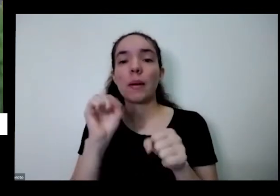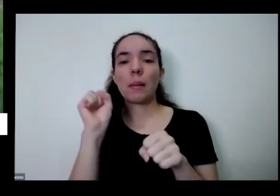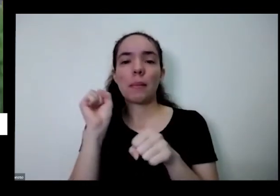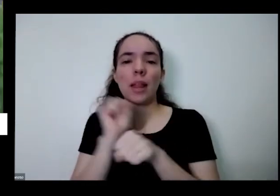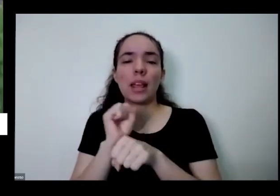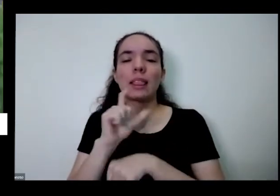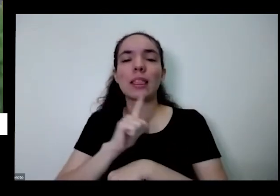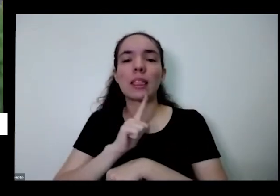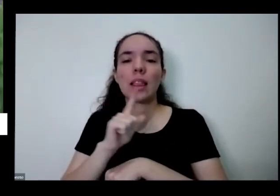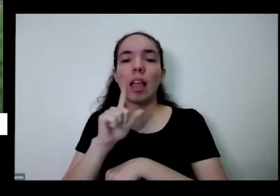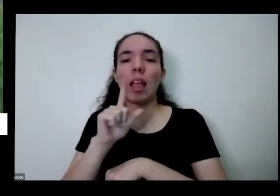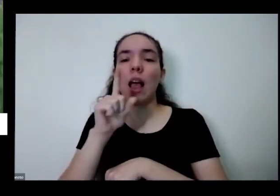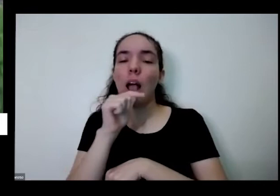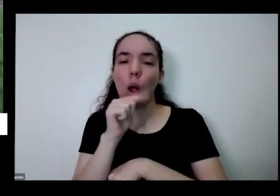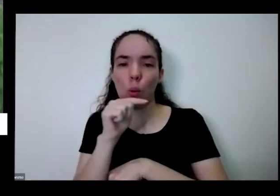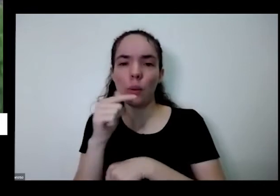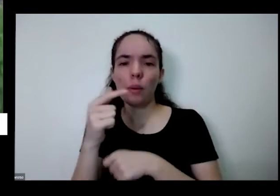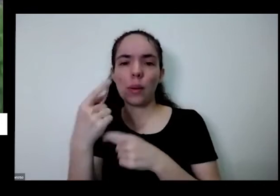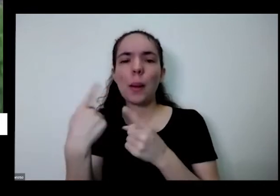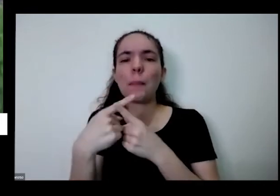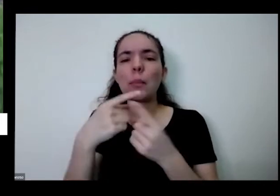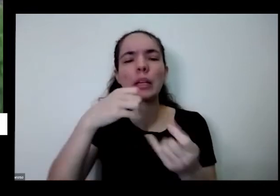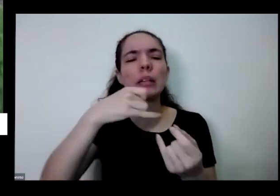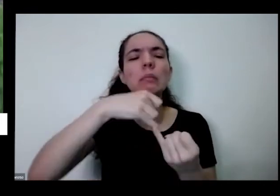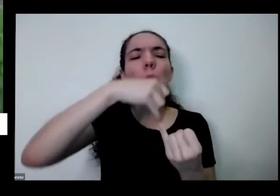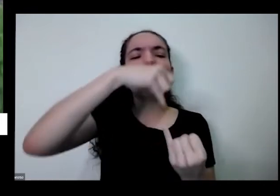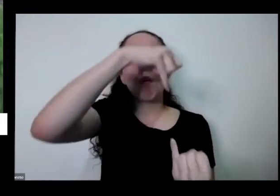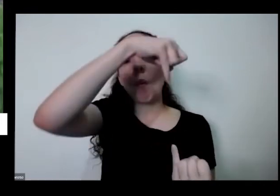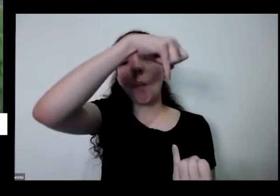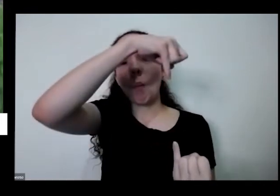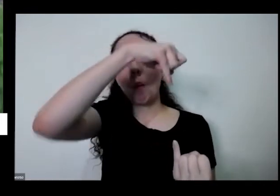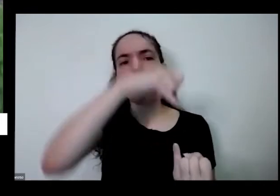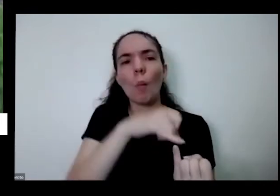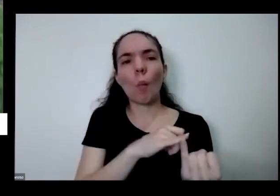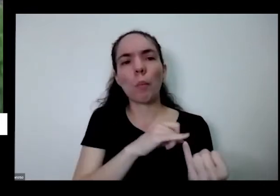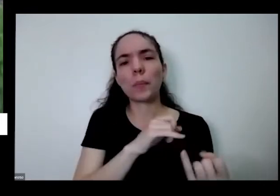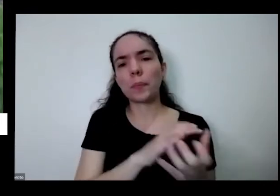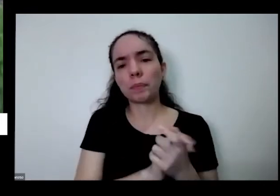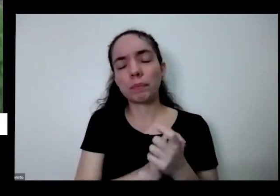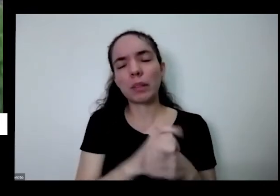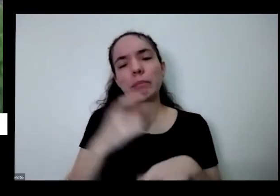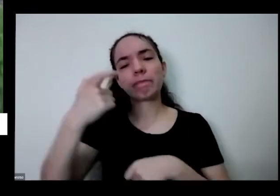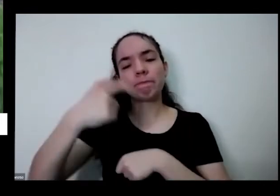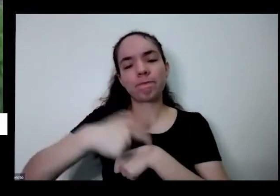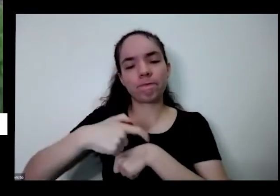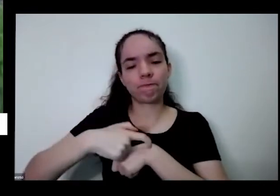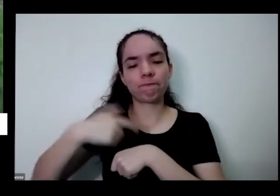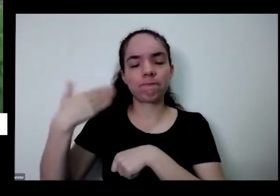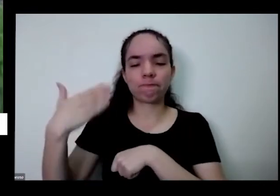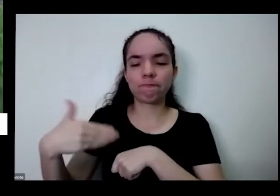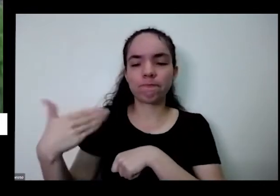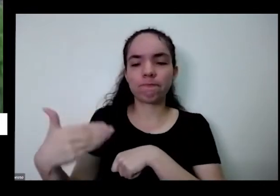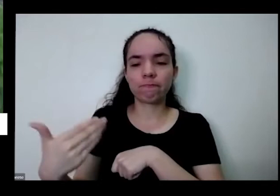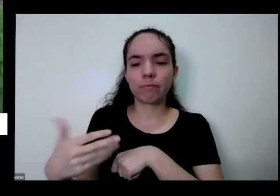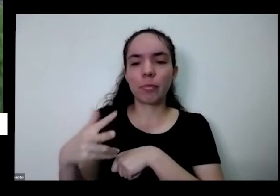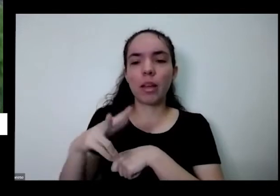você perguntou foi sobre por quê que tá ficando fininha com o tempo a as plantas podem ficar a